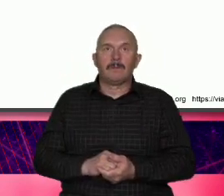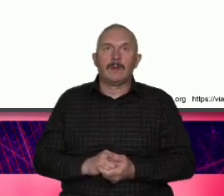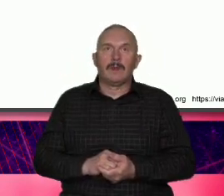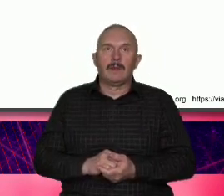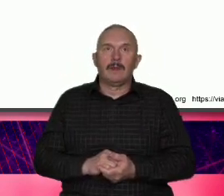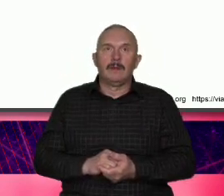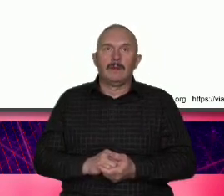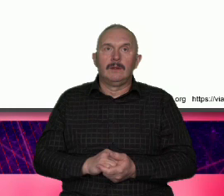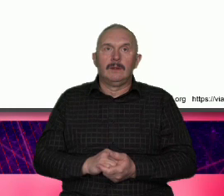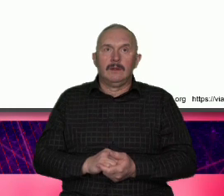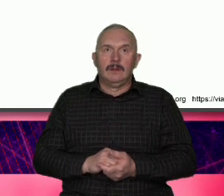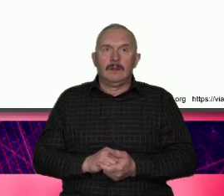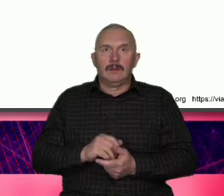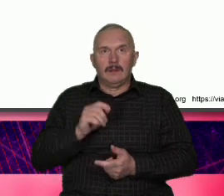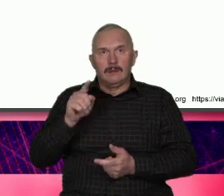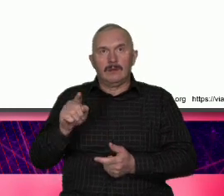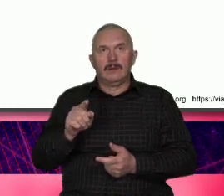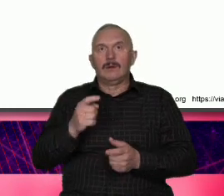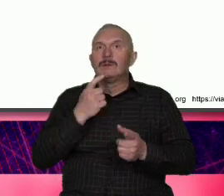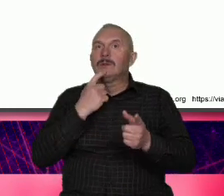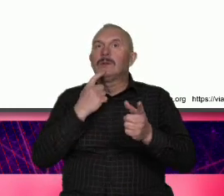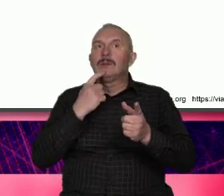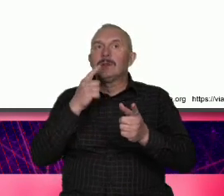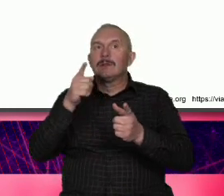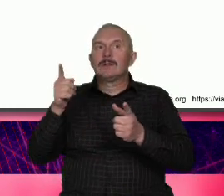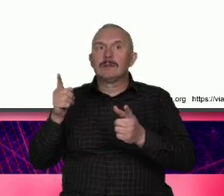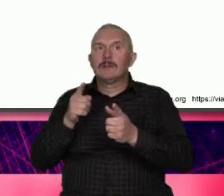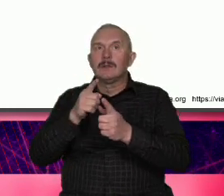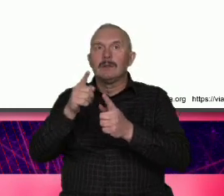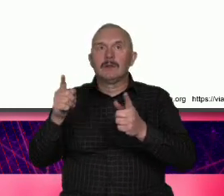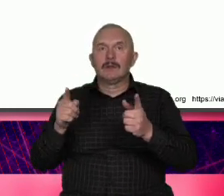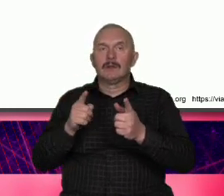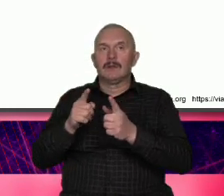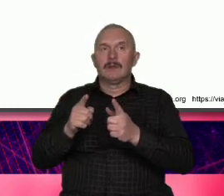że z jednej strony Ameryka to jest Wilk z Wall Street czyli liberalizm egoizm te